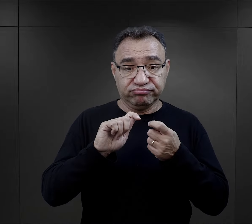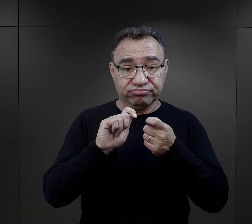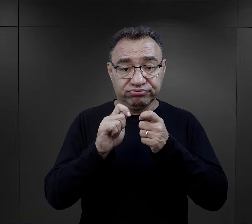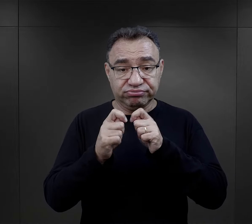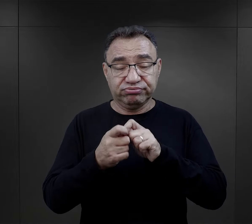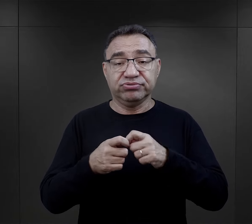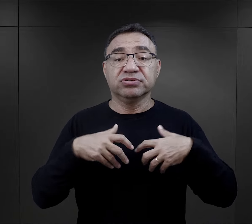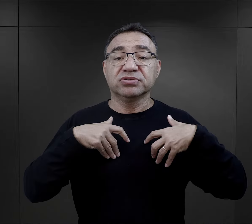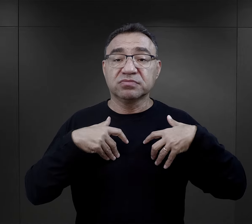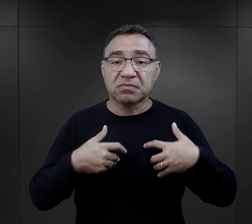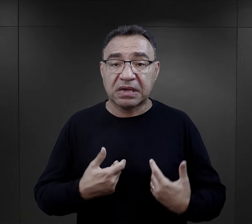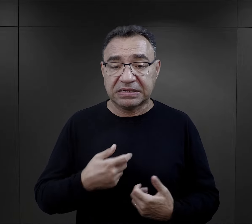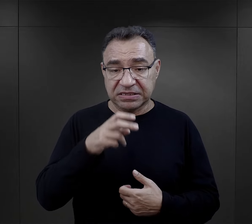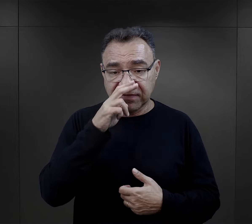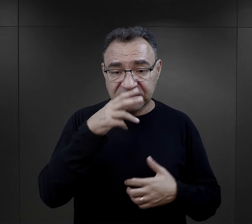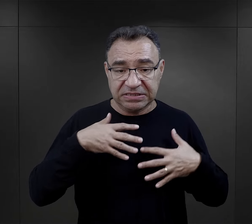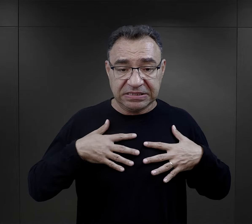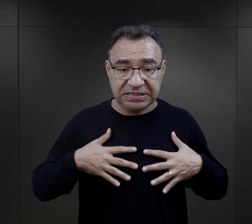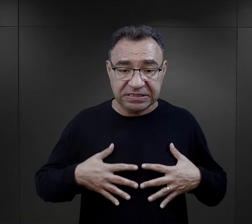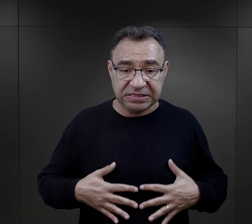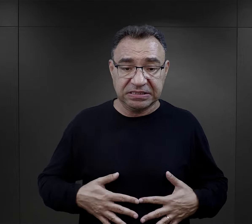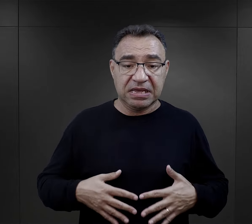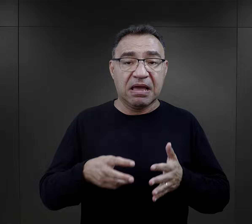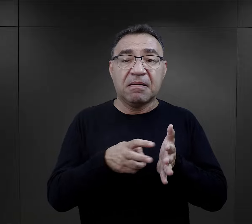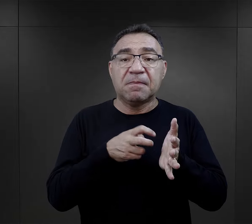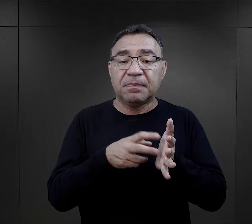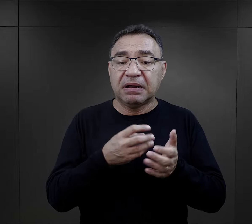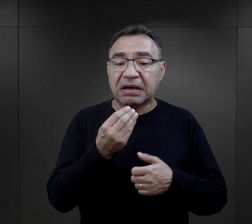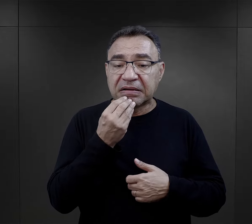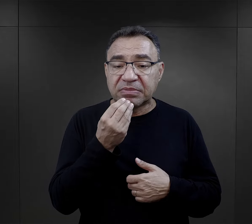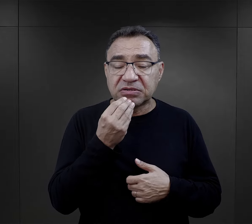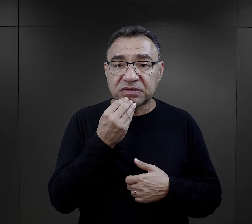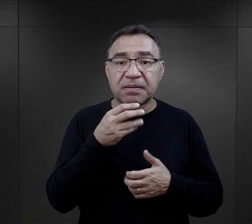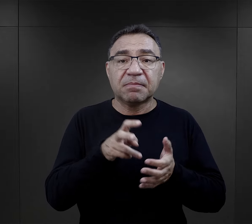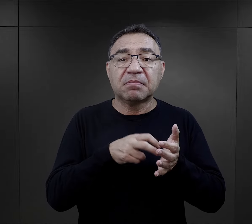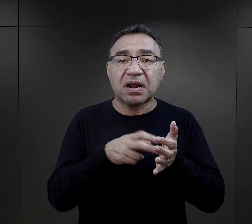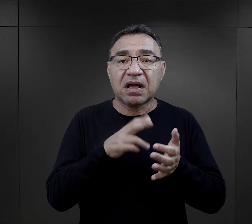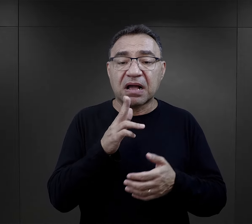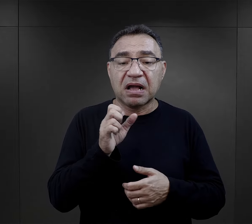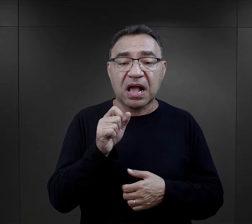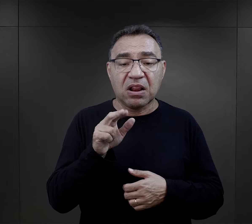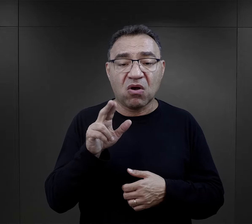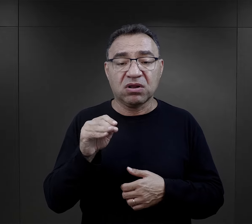kiedy to wycieńczenie fizyczne organizmu i brak pożywienia, brak kalorii